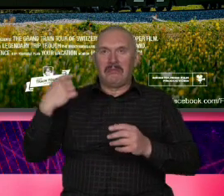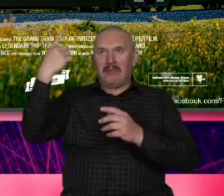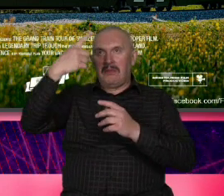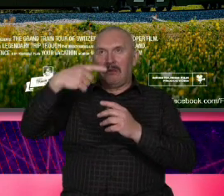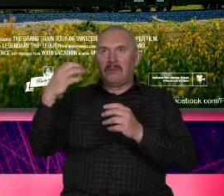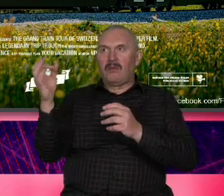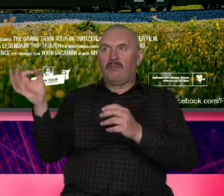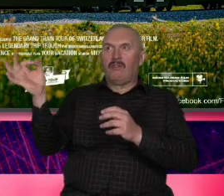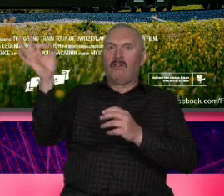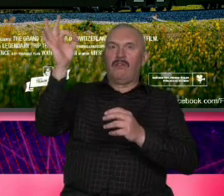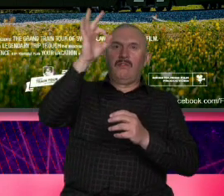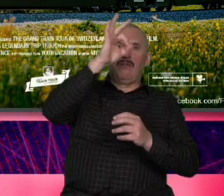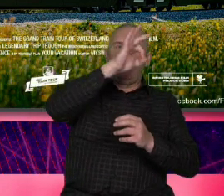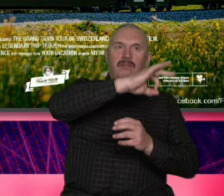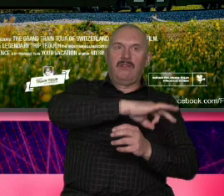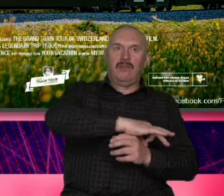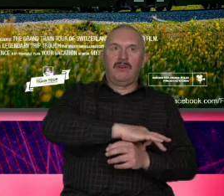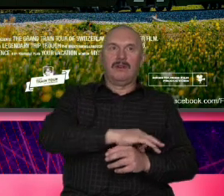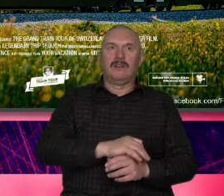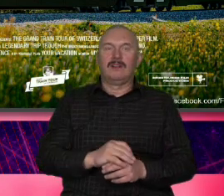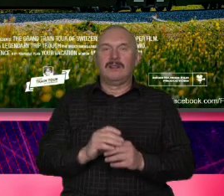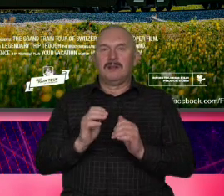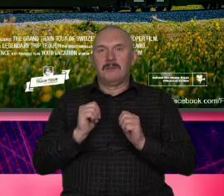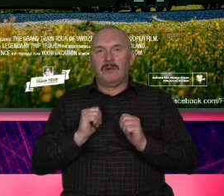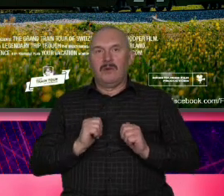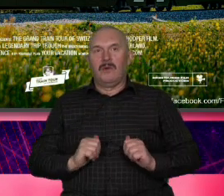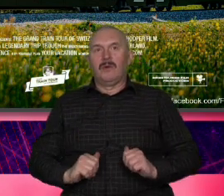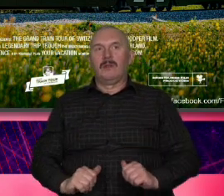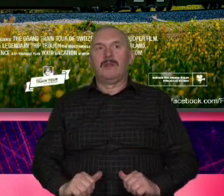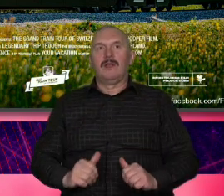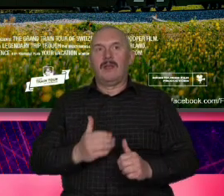dramy tutaj nie ma dramatu tutaj nie ma konfliktu tutaj nie ma o czym opowiadać